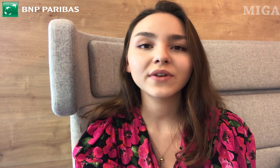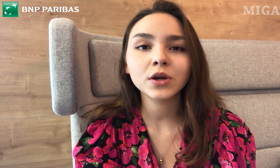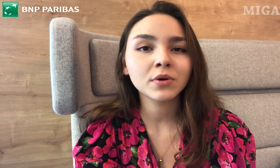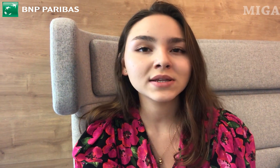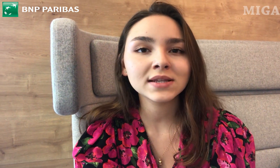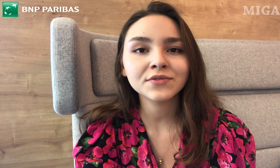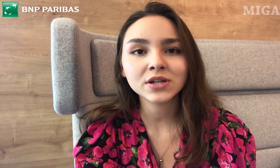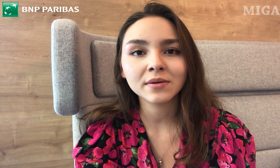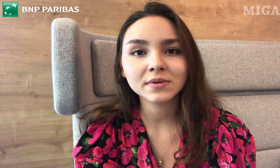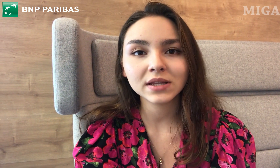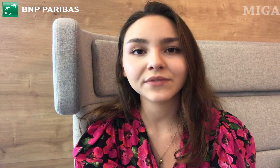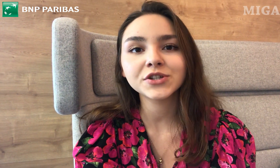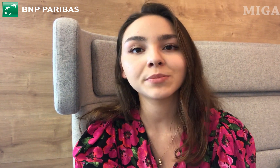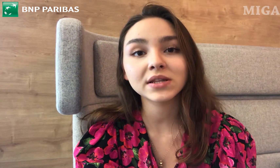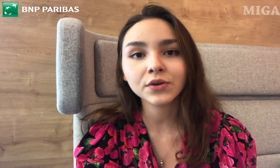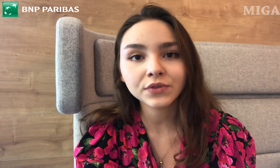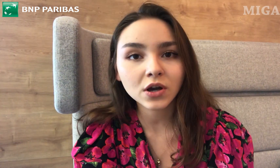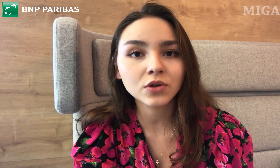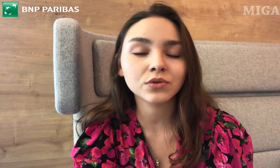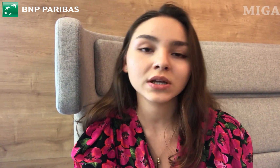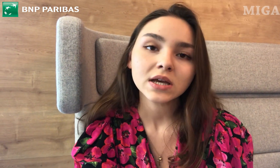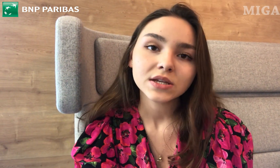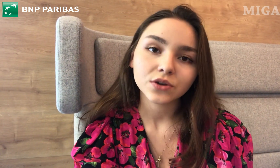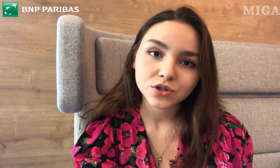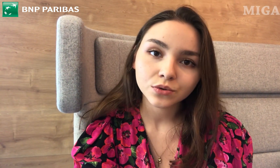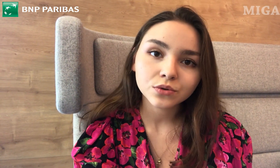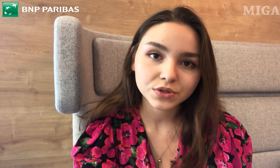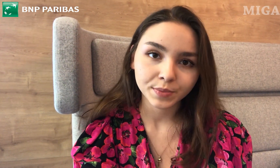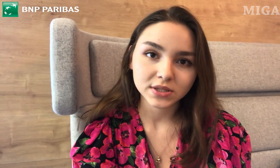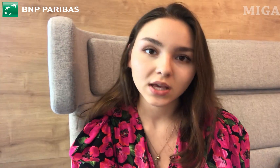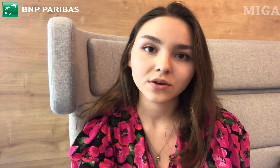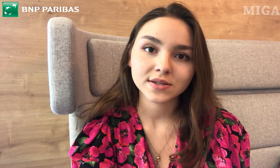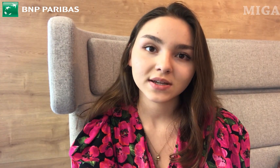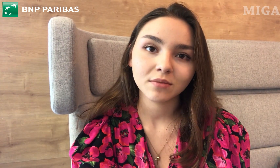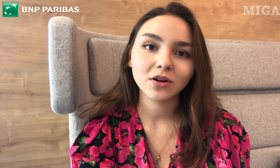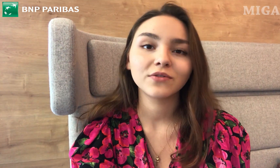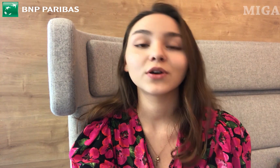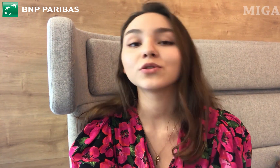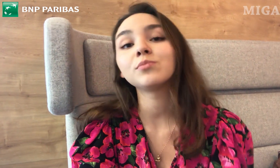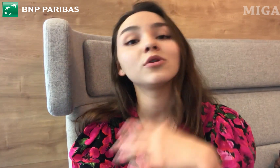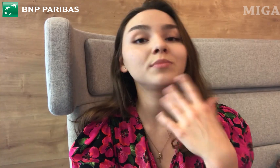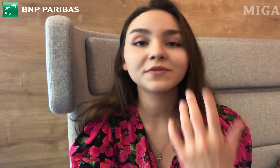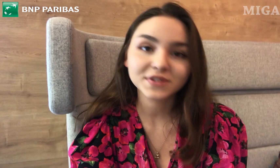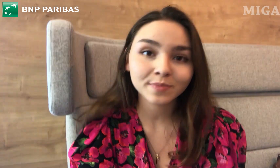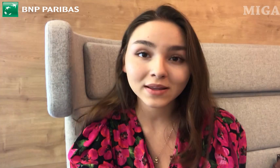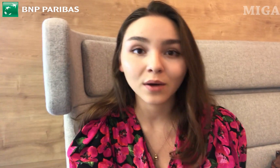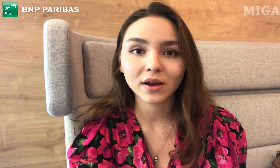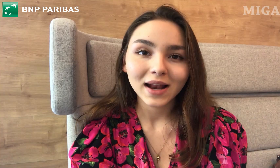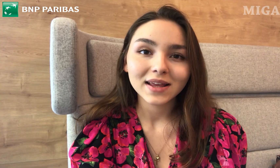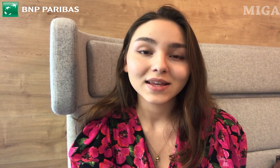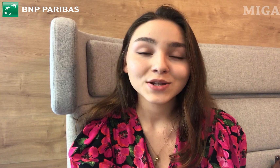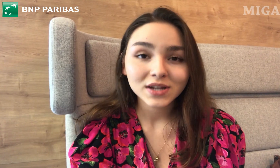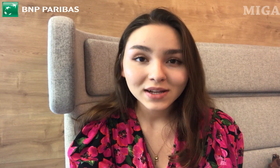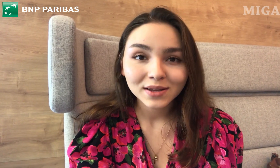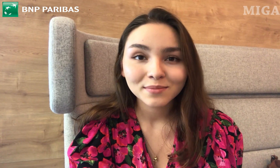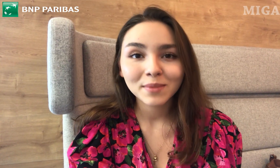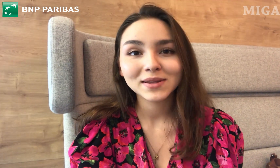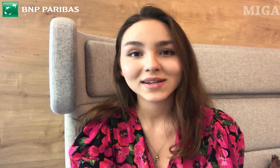No bo wiadomo, nie zawsze trafi się pracownik, który skończył kurs PJM. To byłoby wspaniałe, ale jeżeli mamy teraz